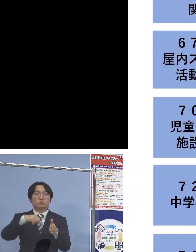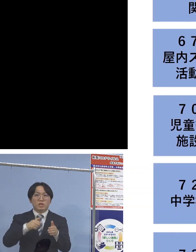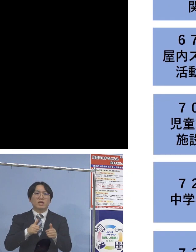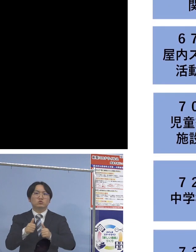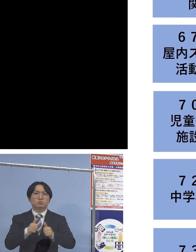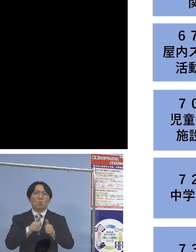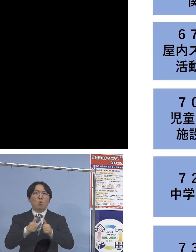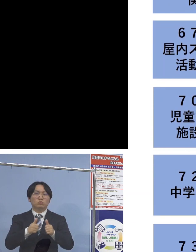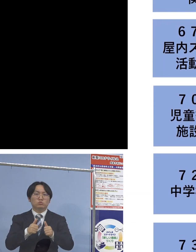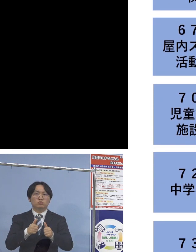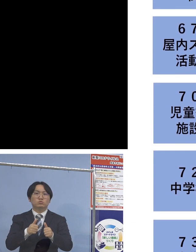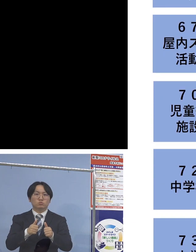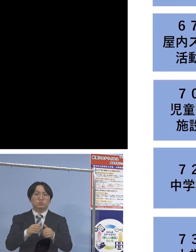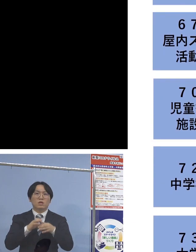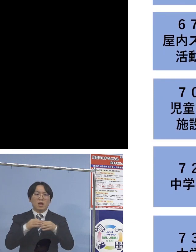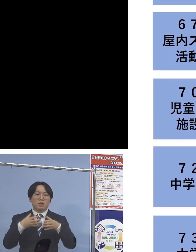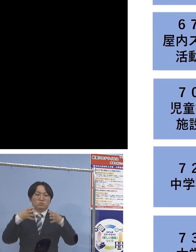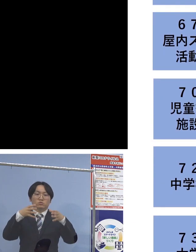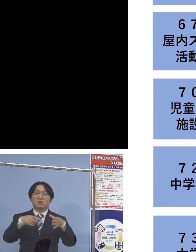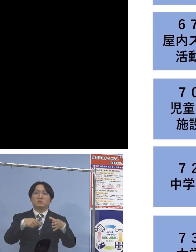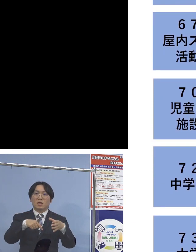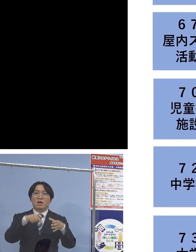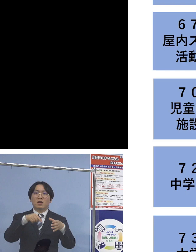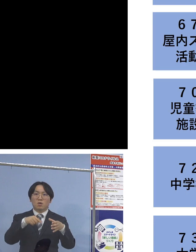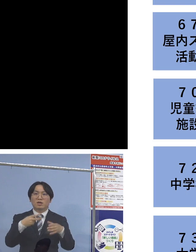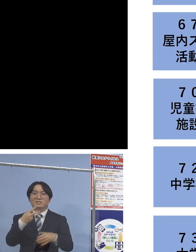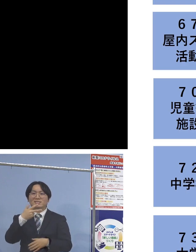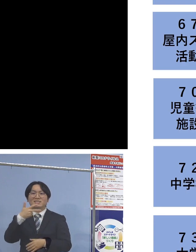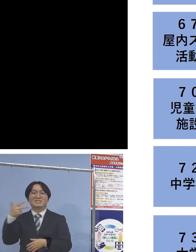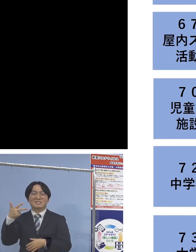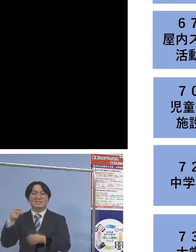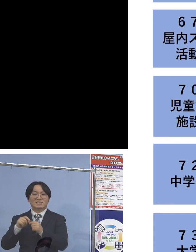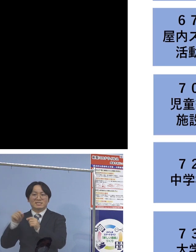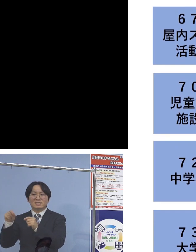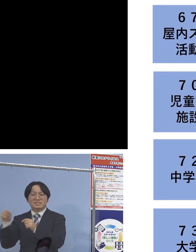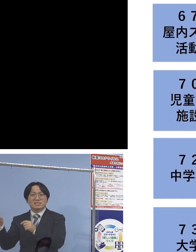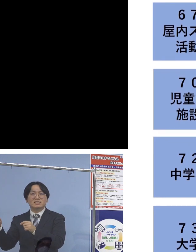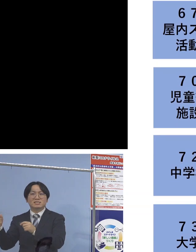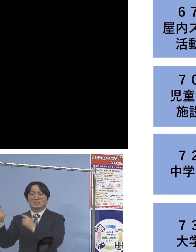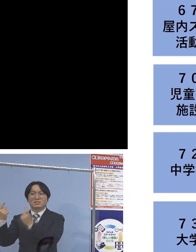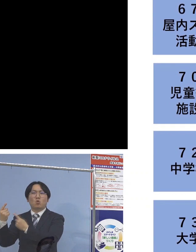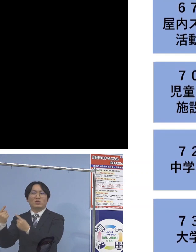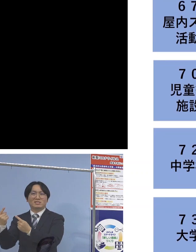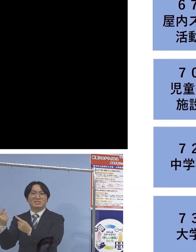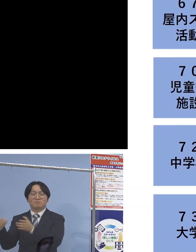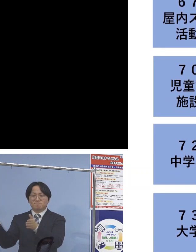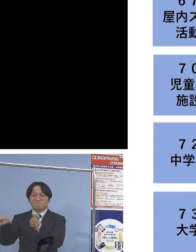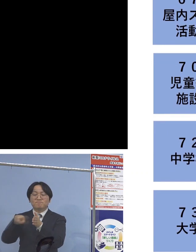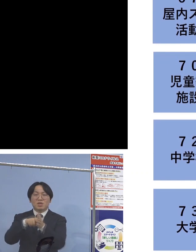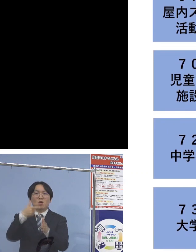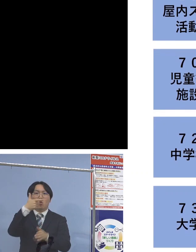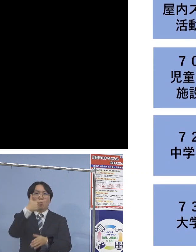こちらは二次感染お1人ということで 57名の関連クラスターに